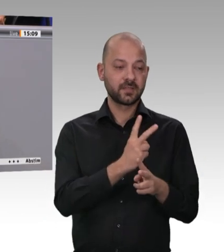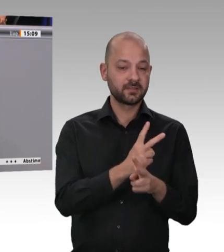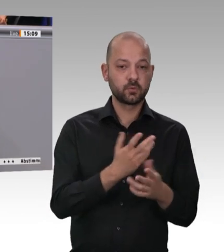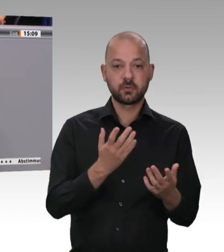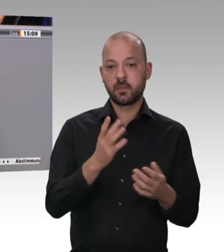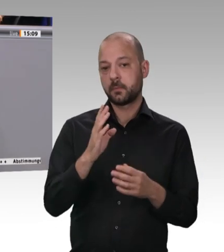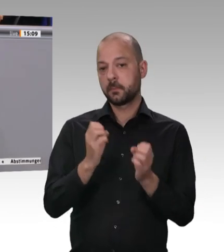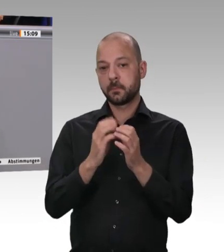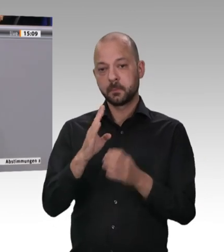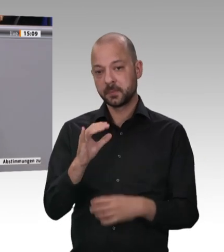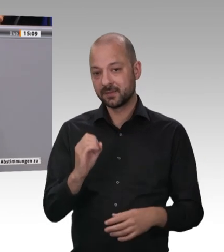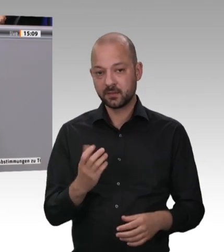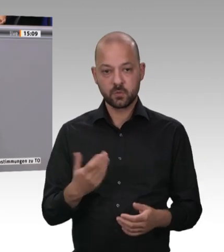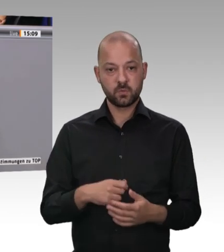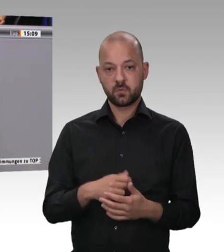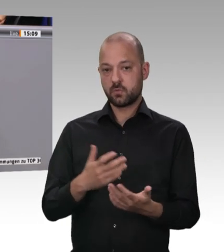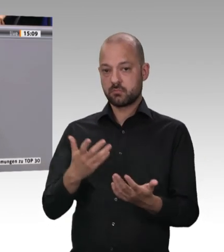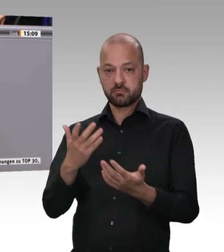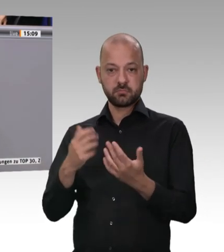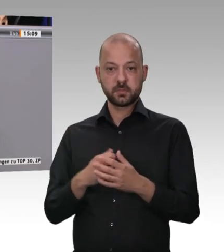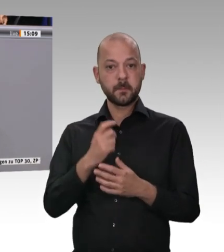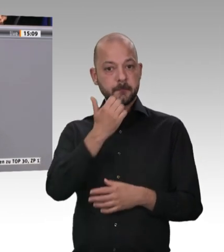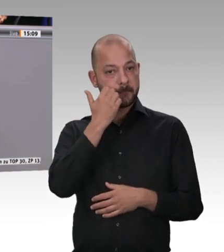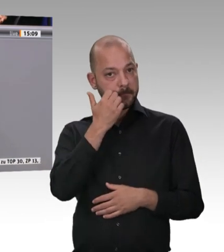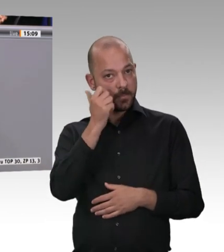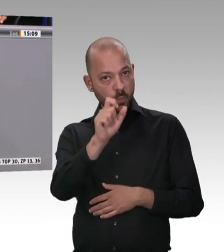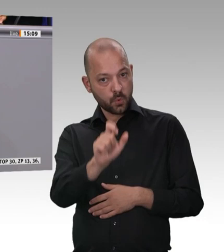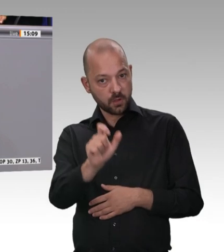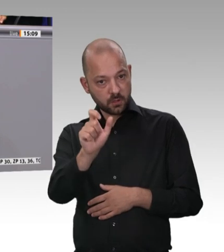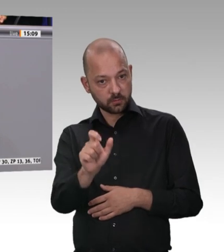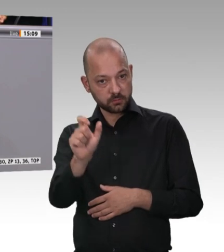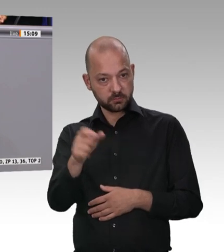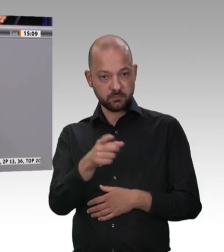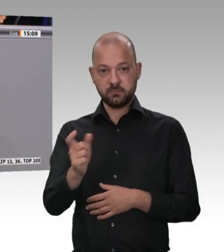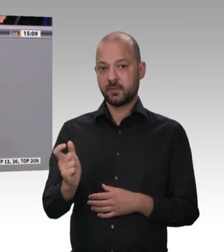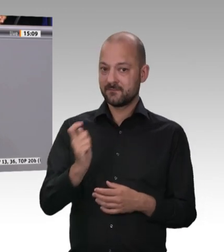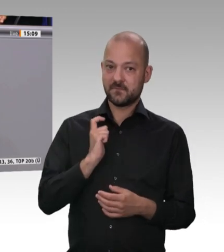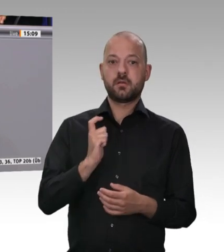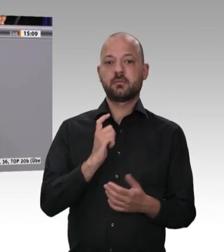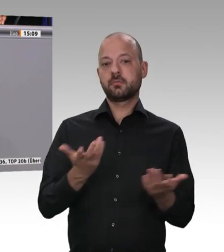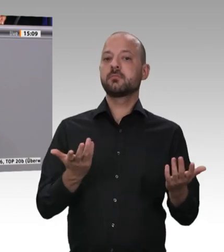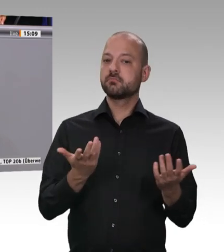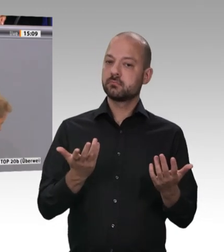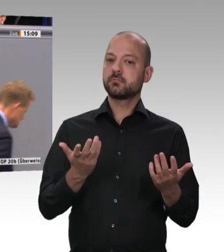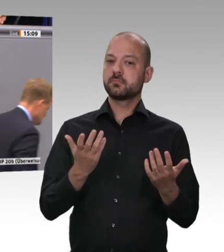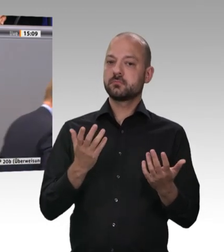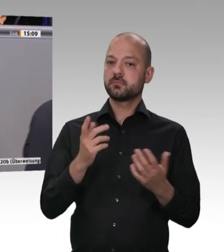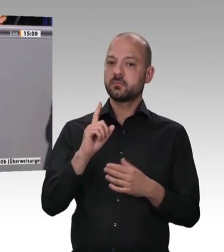bringen können. Die Schweine stehen nun in den Ställen, und die Ställe sind natürlich proppenvoll. Das darf so nicht sein. Abgesehen